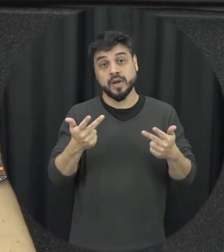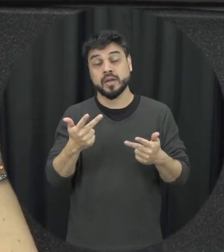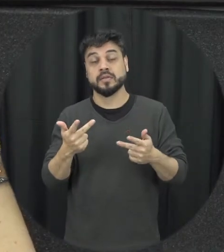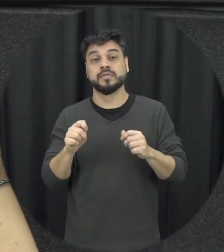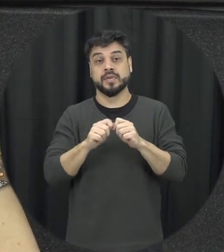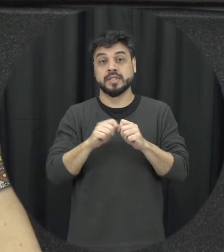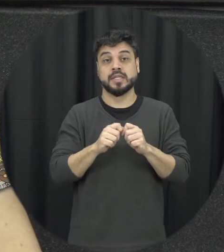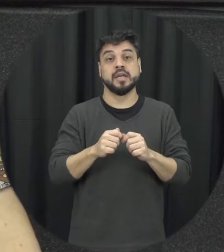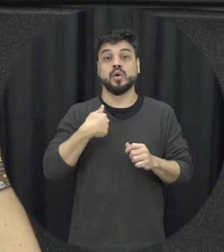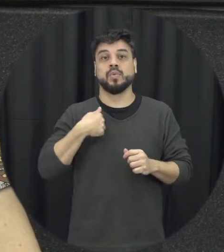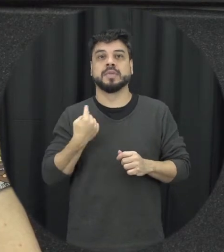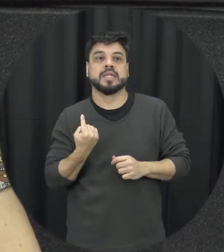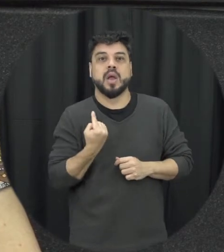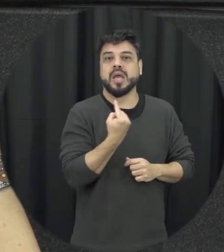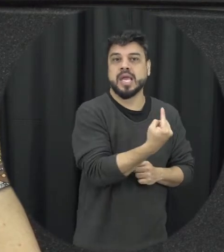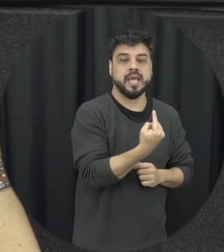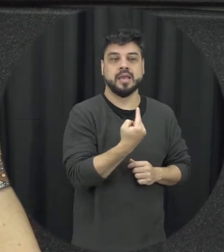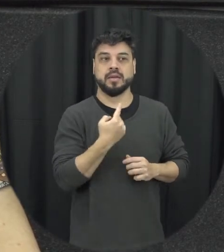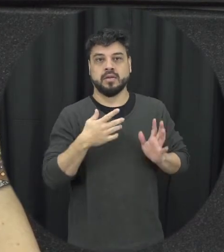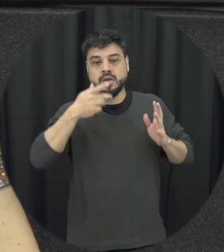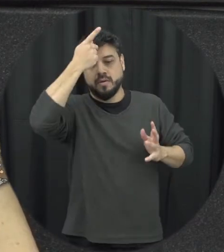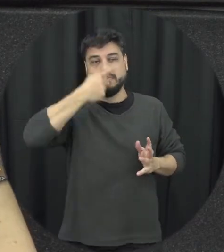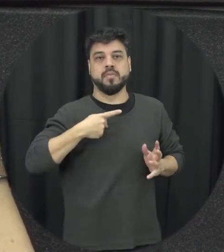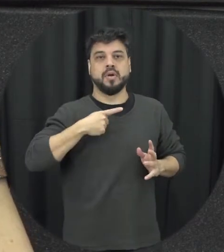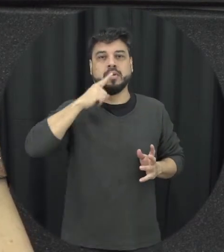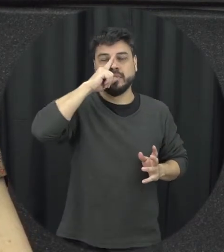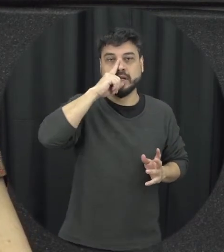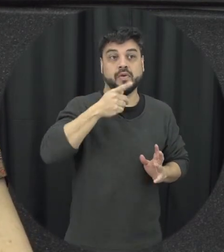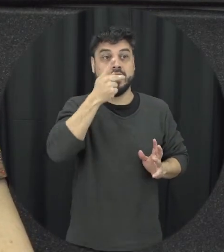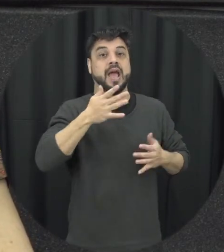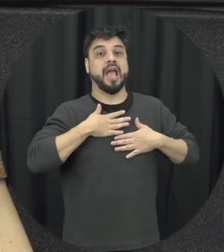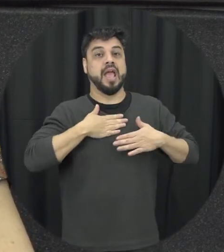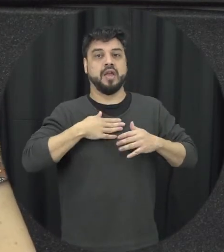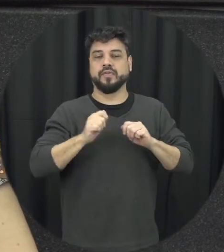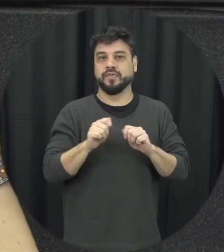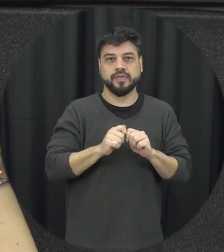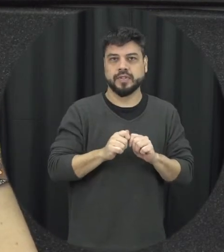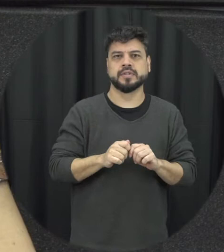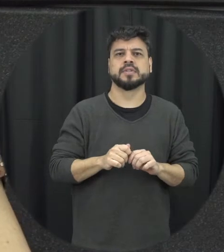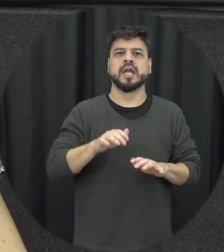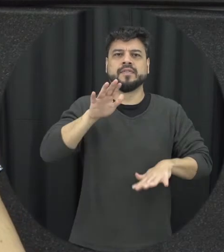sua identidade que às vezes você tem medo né de simplesmente já eu vou interferir ali mas posso